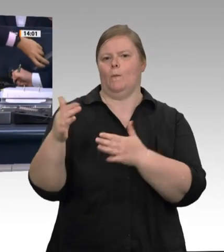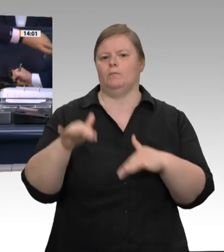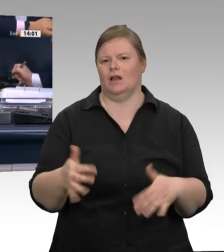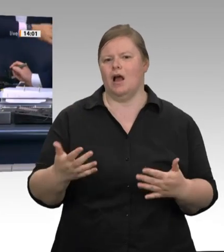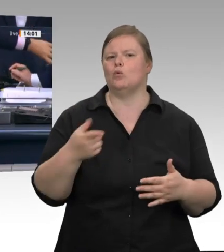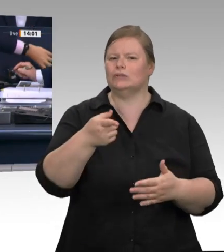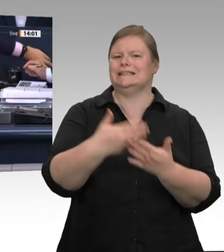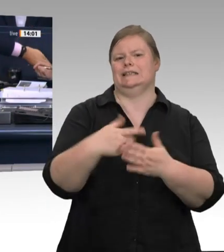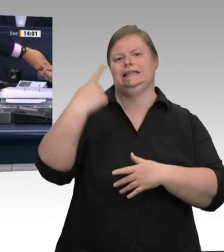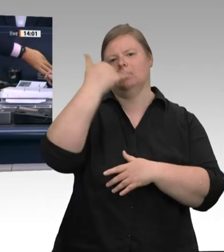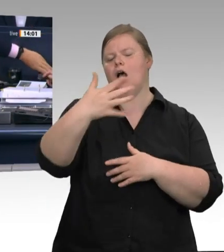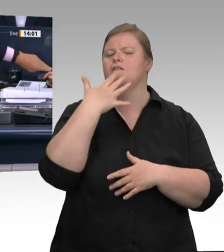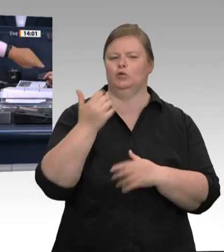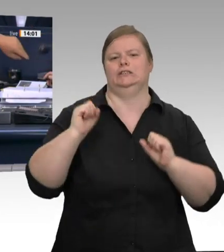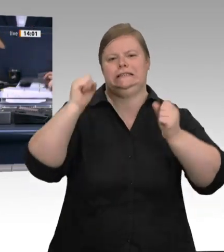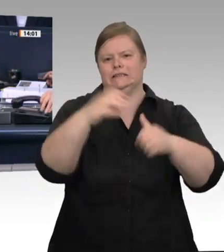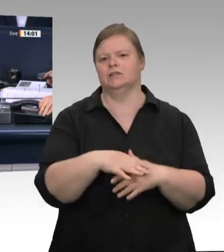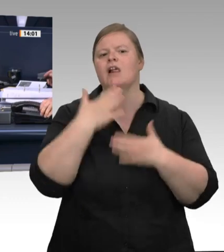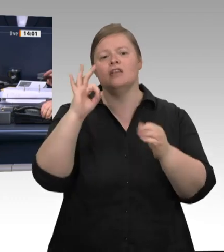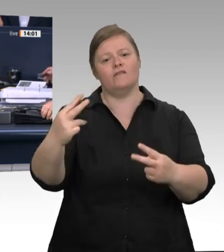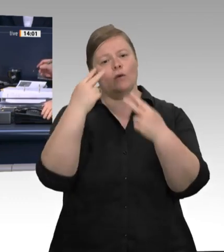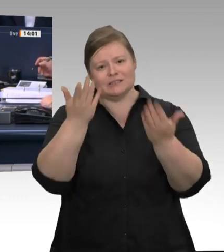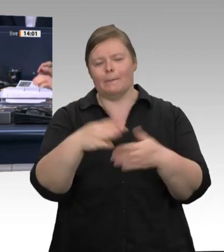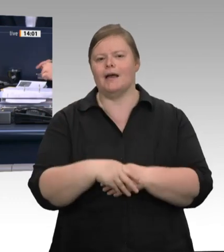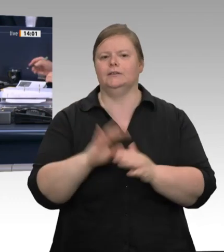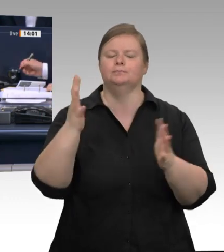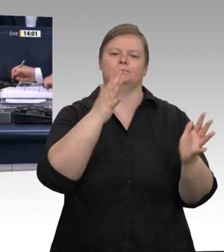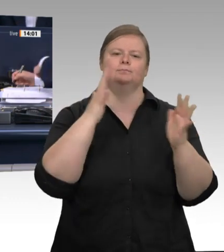Ich erteile der Kollegin Konrad das Wort zu einer Kurzintervention.